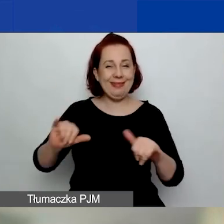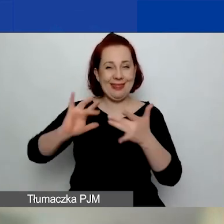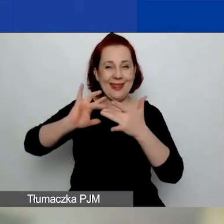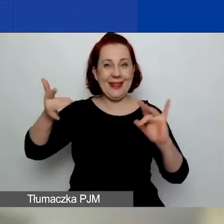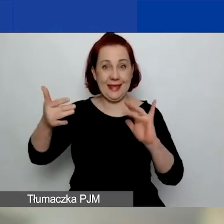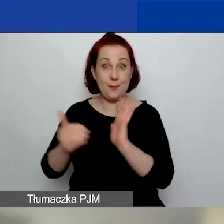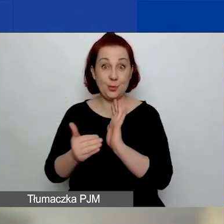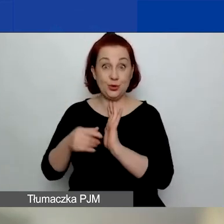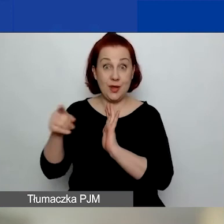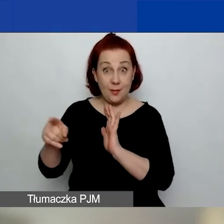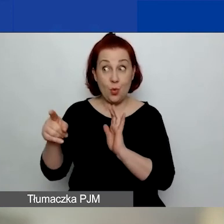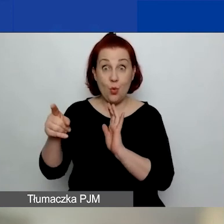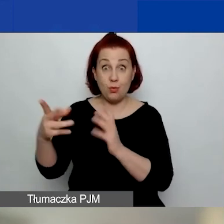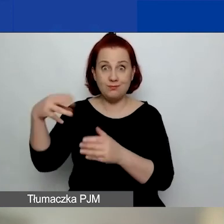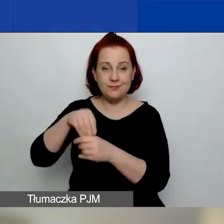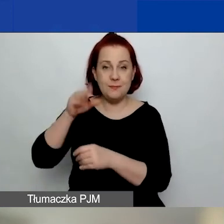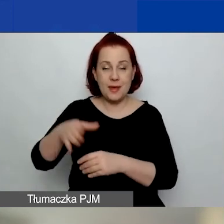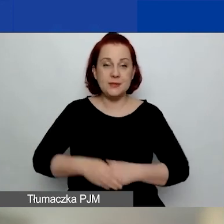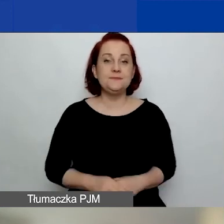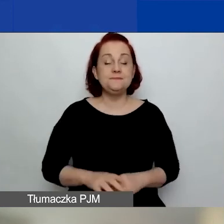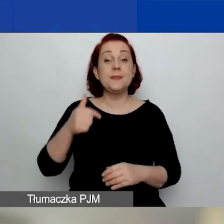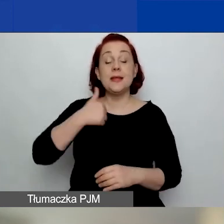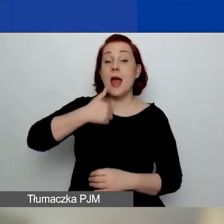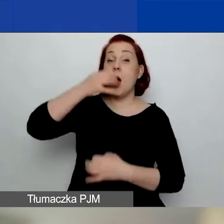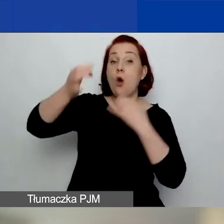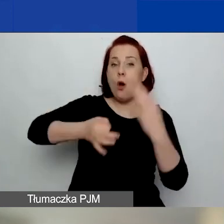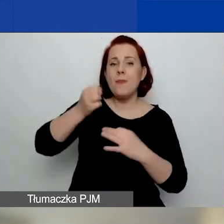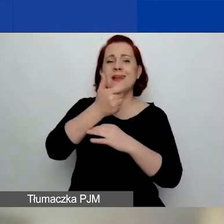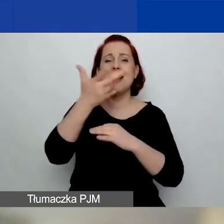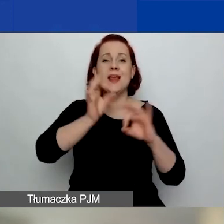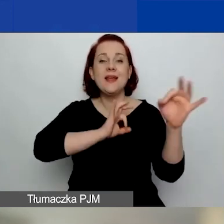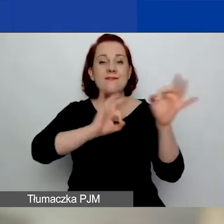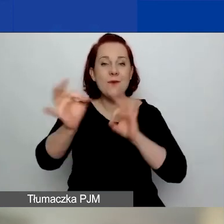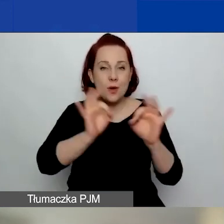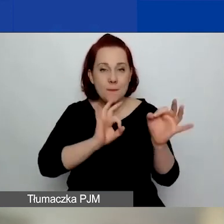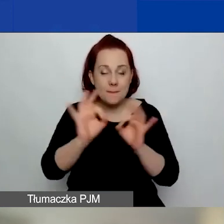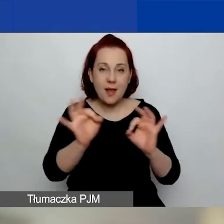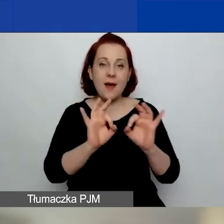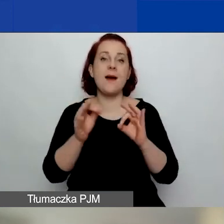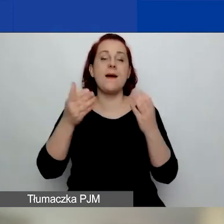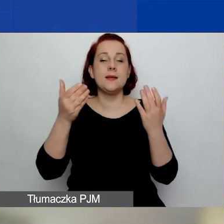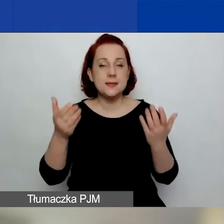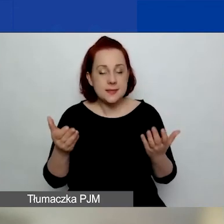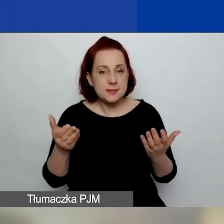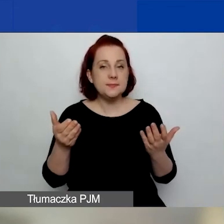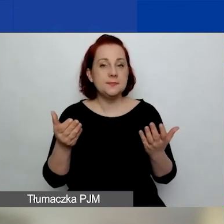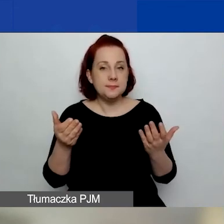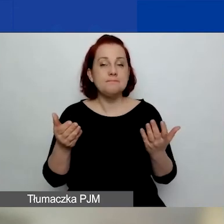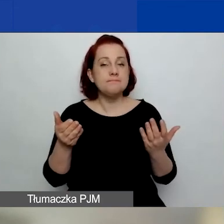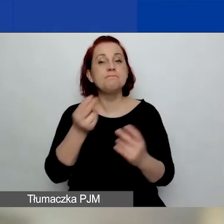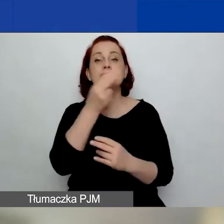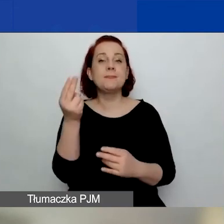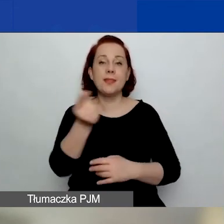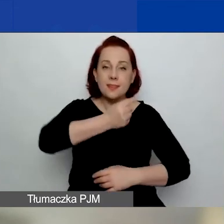Przedstawię państwu kilka informacji o naszym programie.